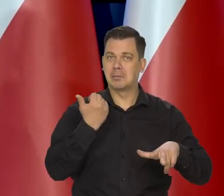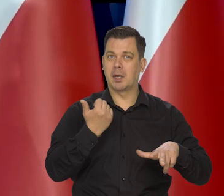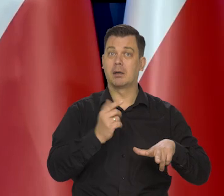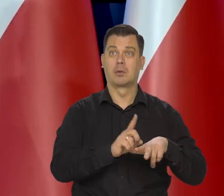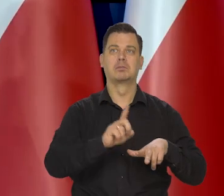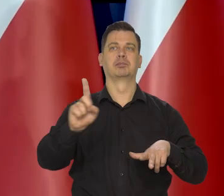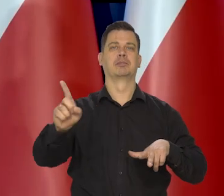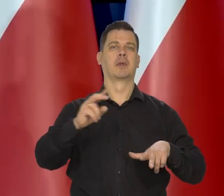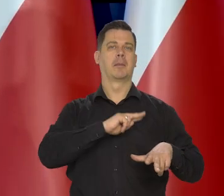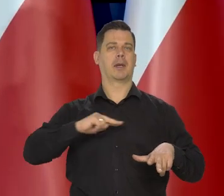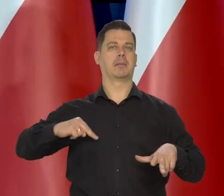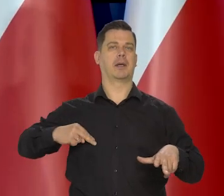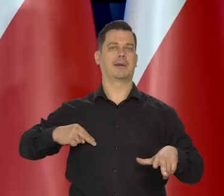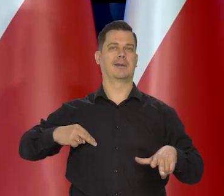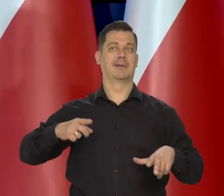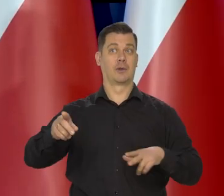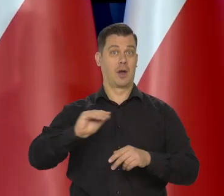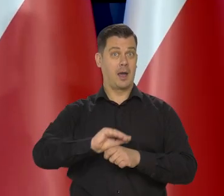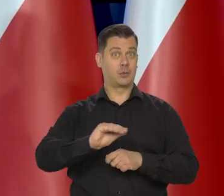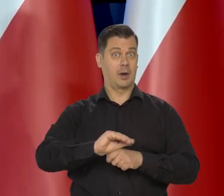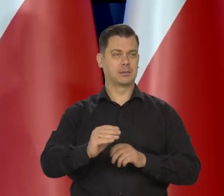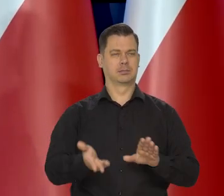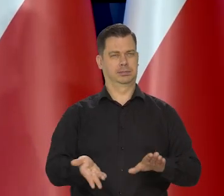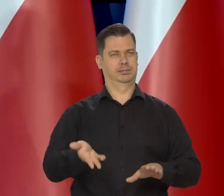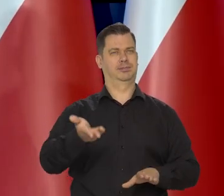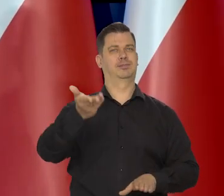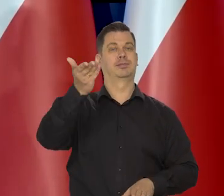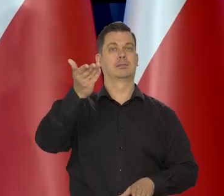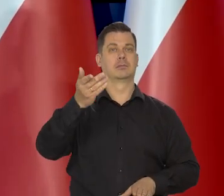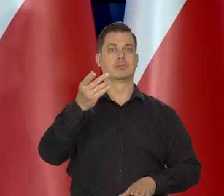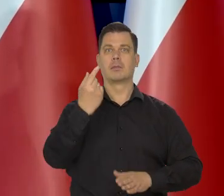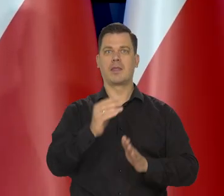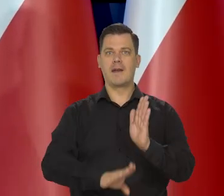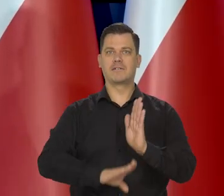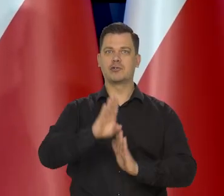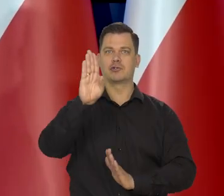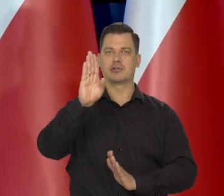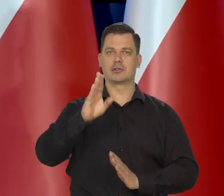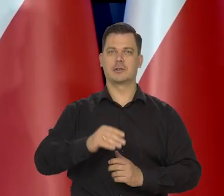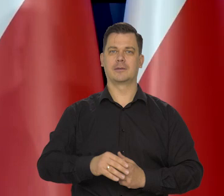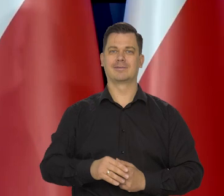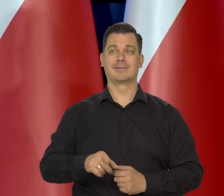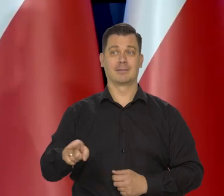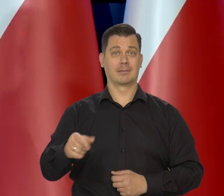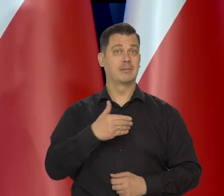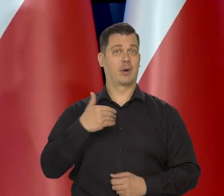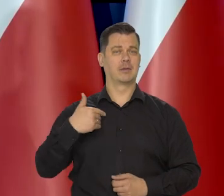Dlatego, że system edukacji daje szansę się wybicie na najwyższe pozycje społeczne. U nas też tak powinno być.